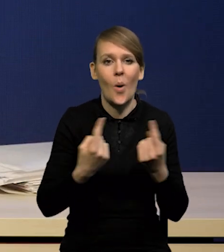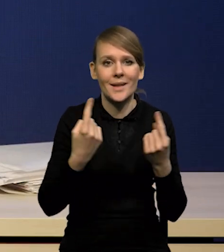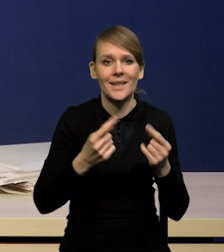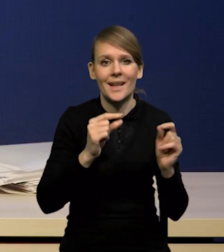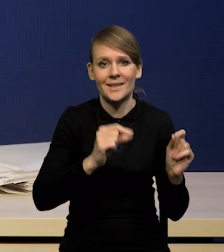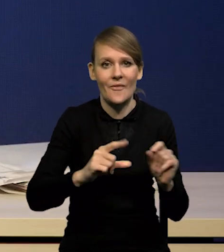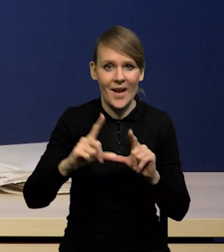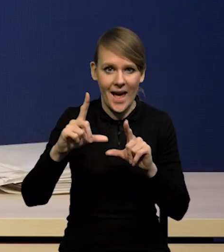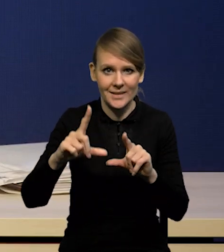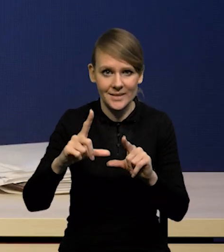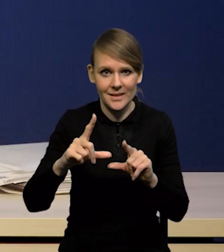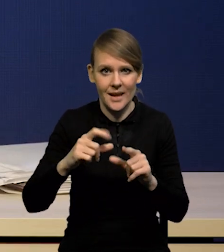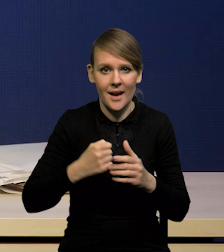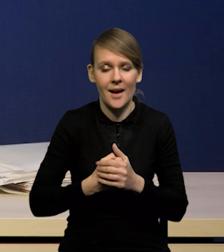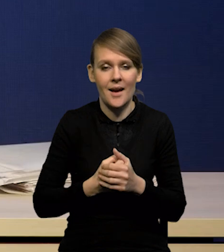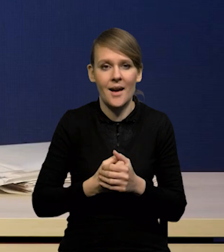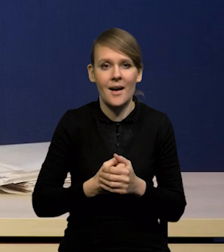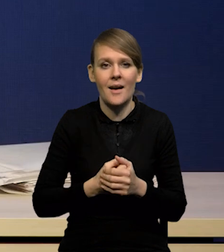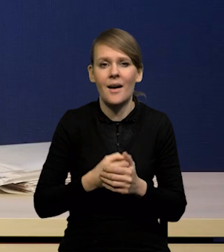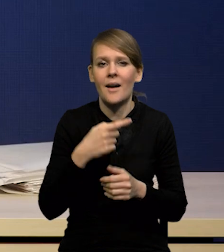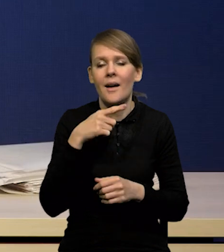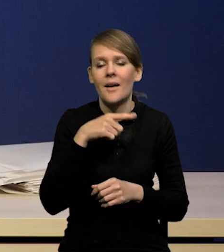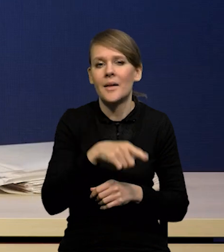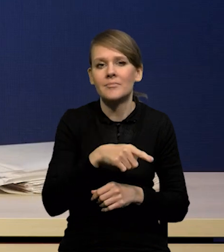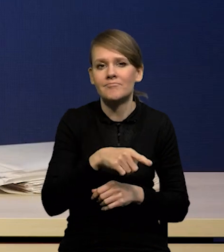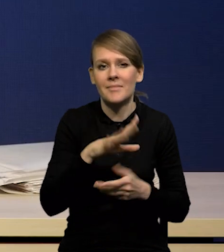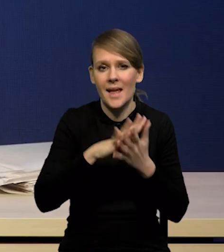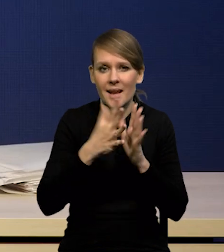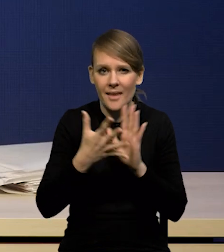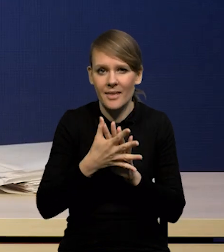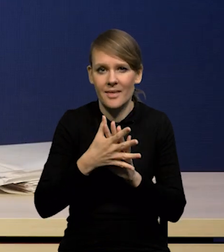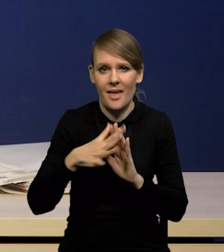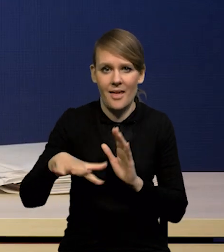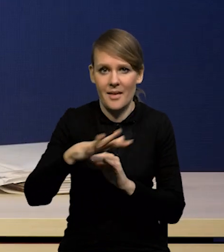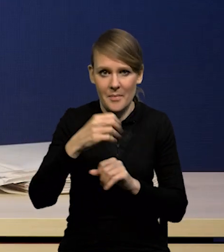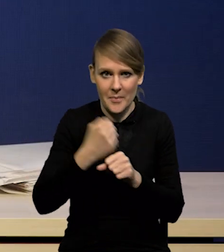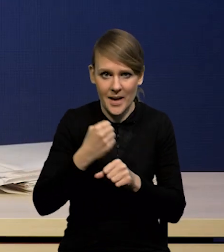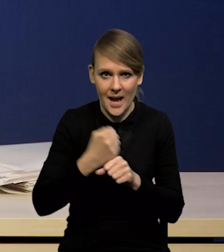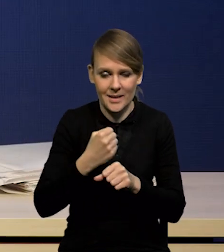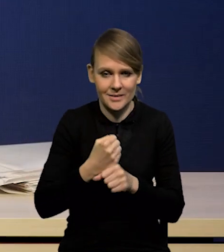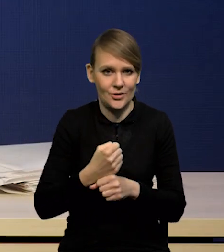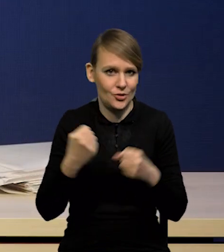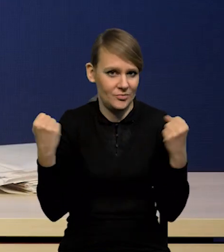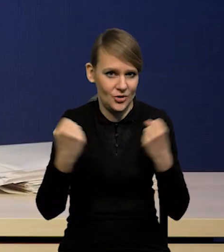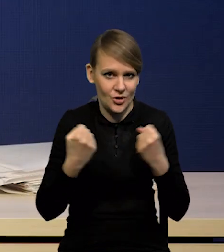która jest związana nie tylko w Polsce z tym, że rynki pracy pozostają bardzo silne